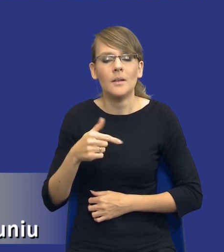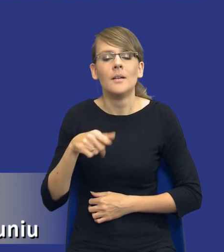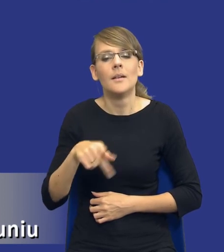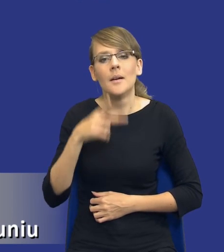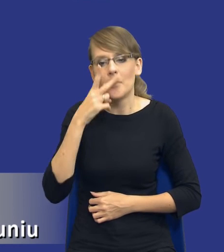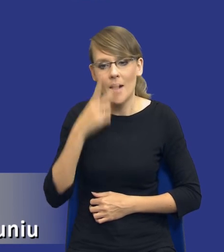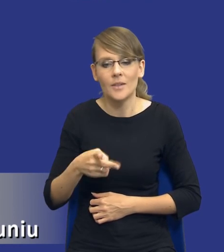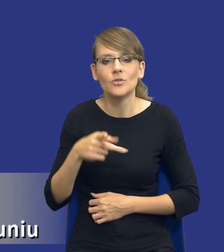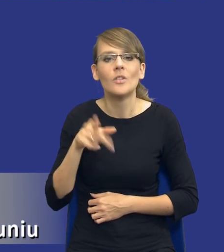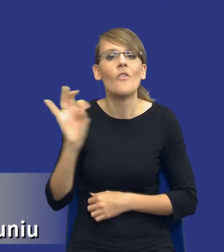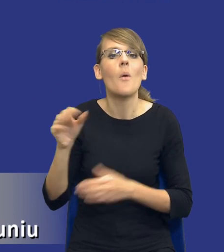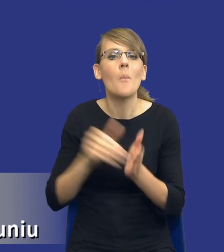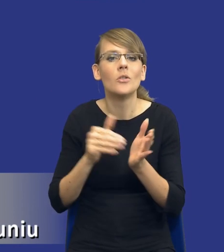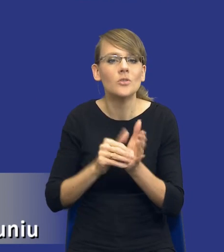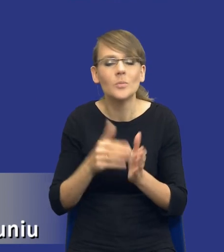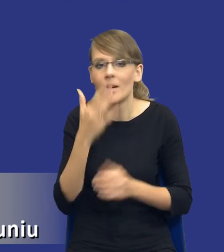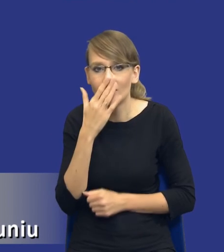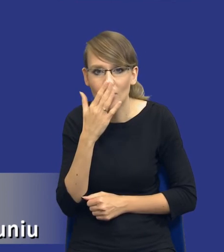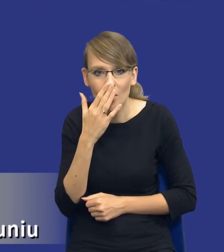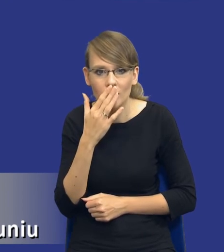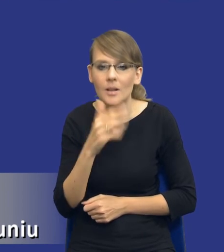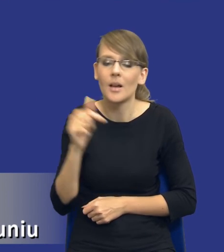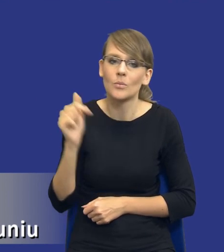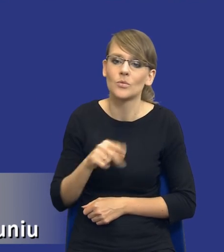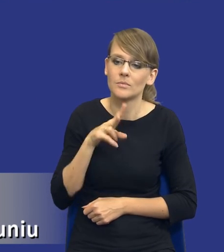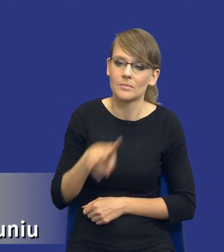z zamawiającego, do tych innych potrzeb zamawiających, w taki sposób funkcjonalny.